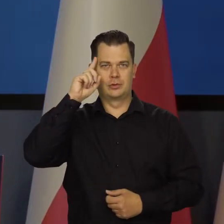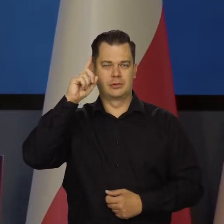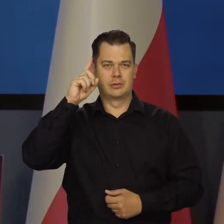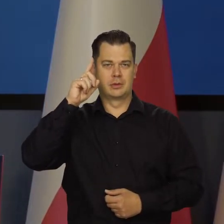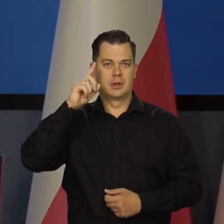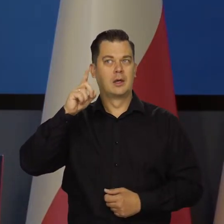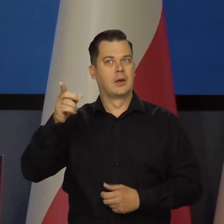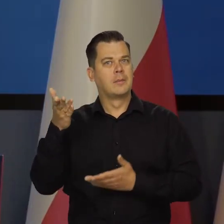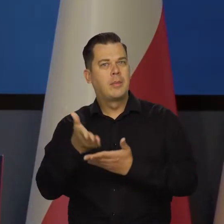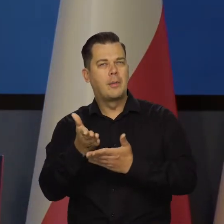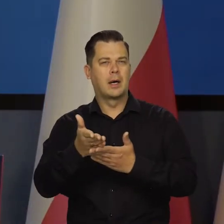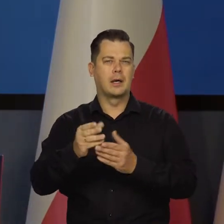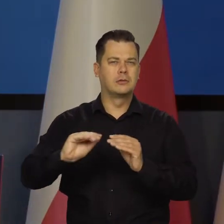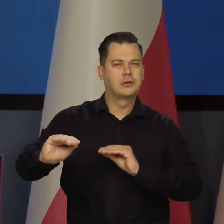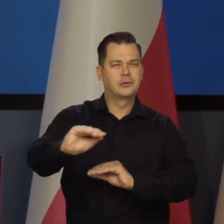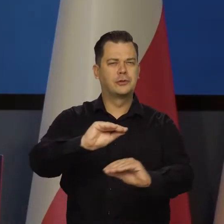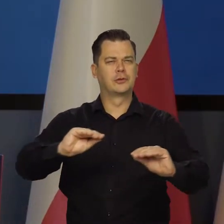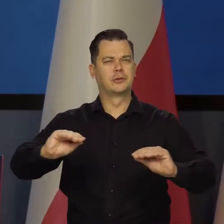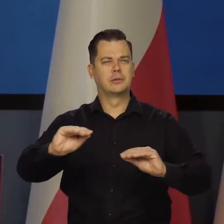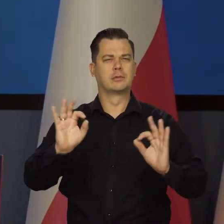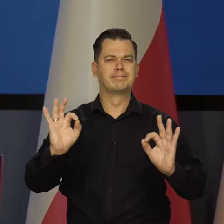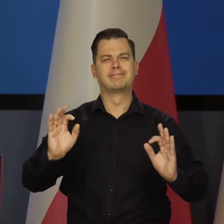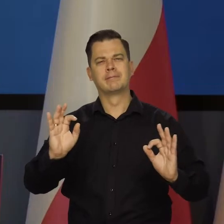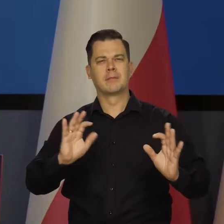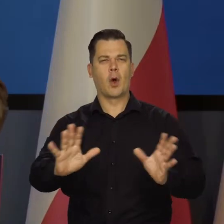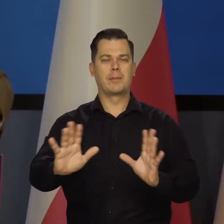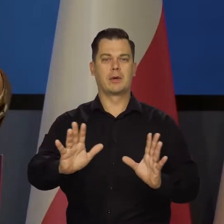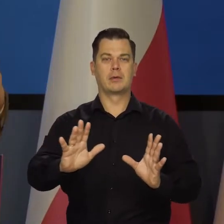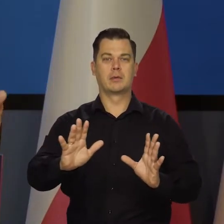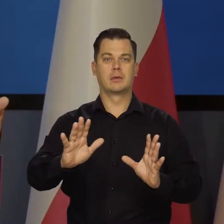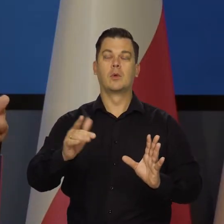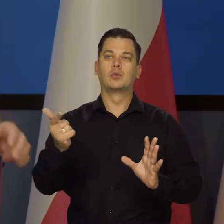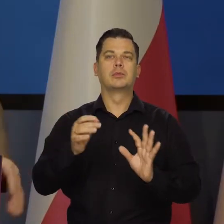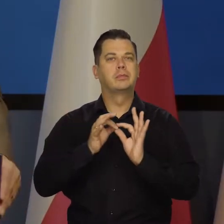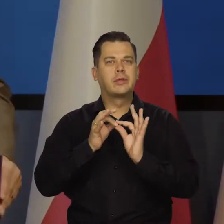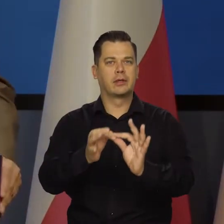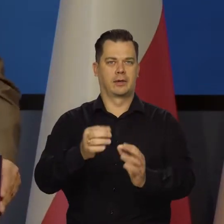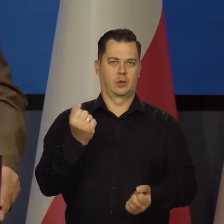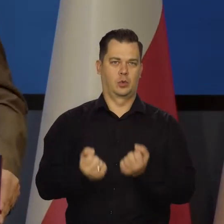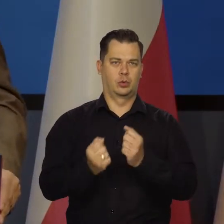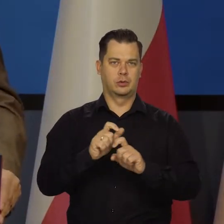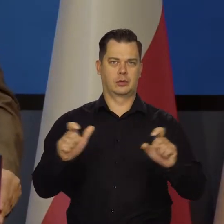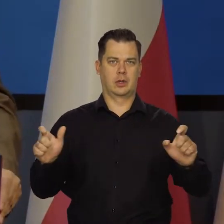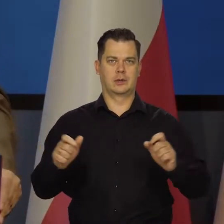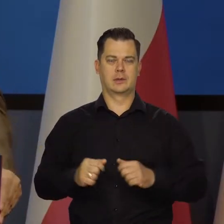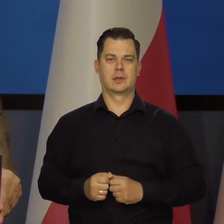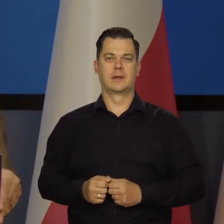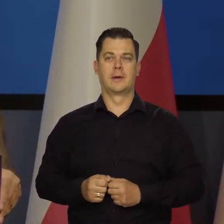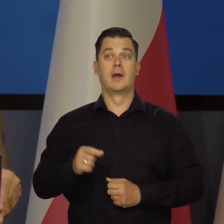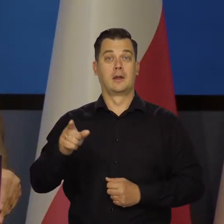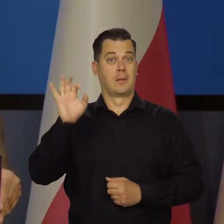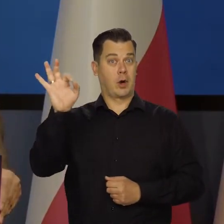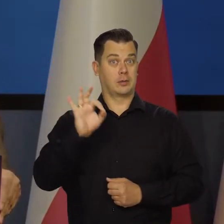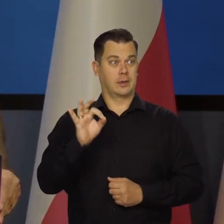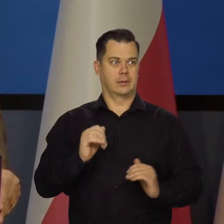żeby to się jakoś rozkładały, te ciężary sprawiedliwie, żeby można było przetrwać trudny okres. Teraz stopy procentowe weszły na wysoki poziom,